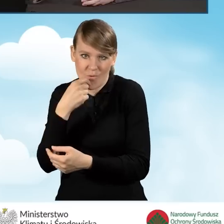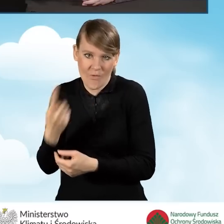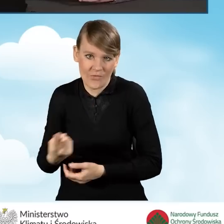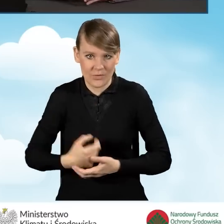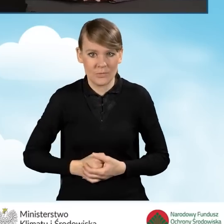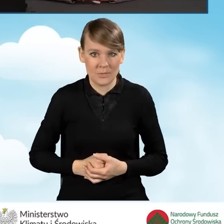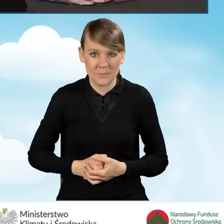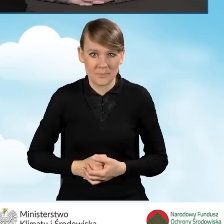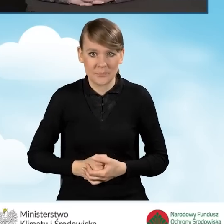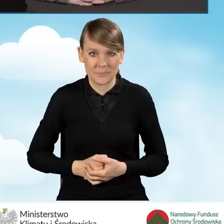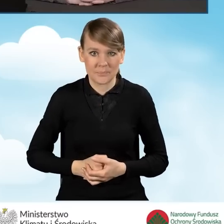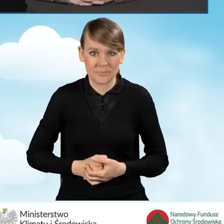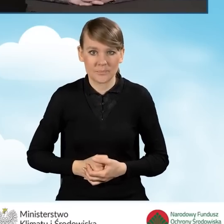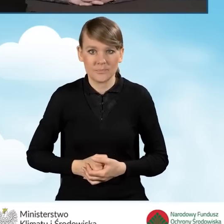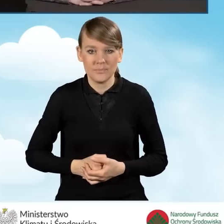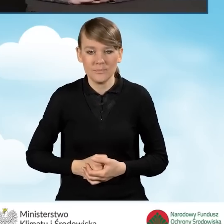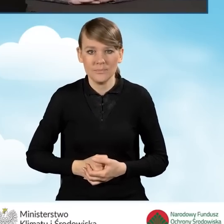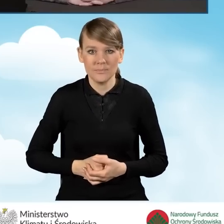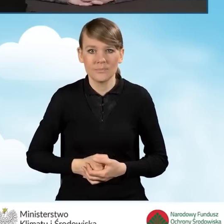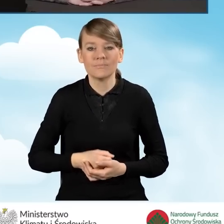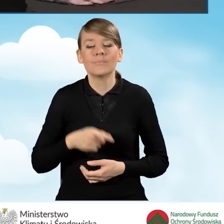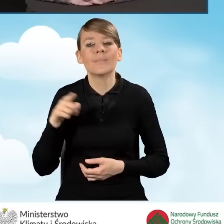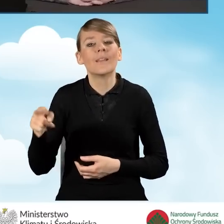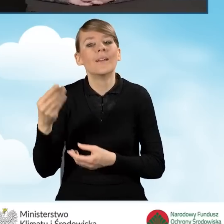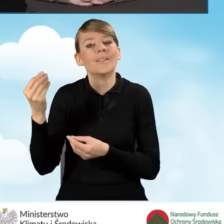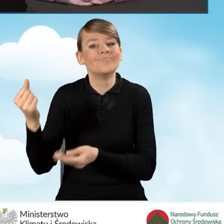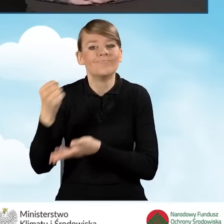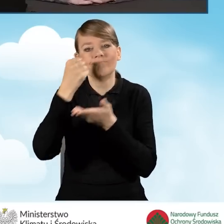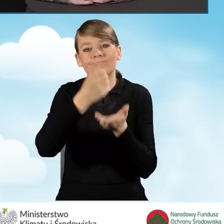Refundacja kosztów w postaci ryczałtu odbywa się w ten sposób,